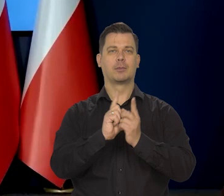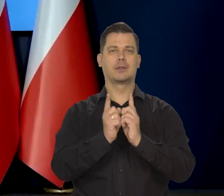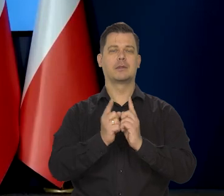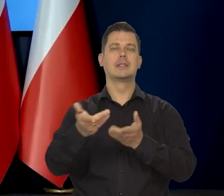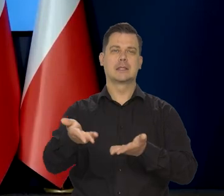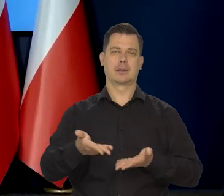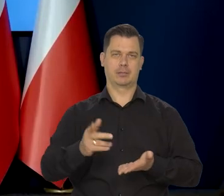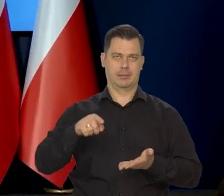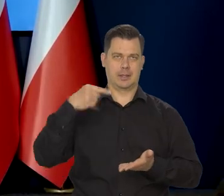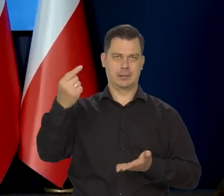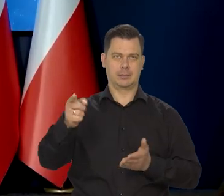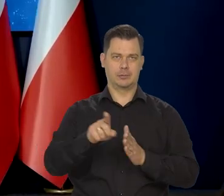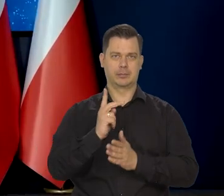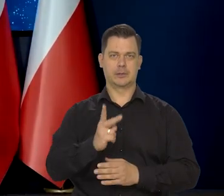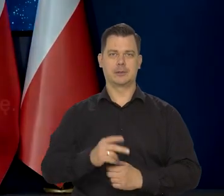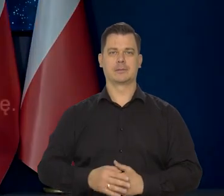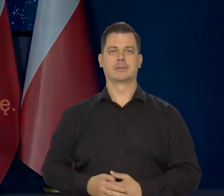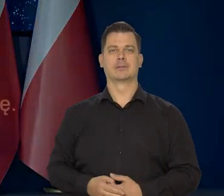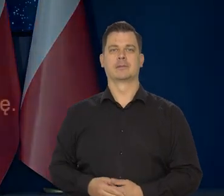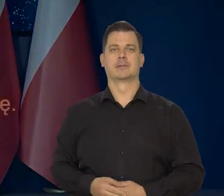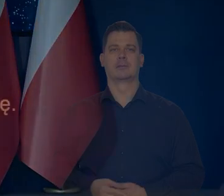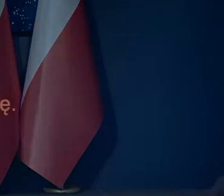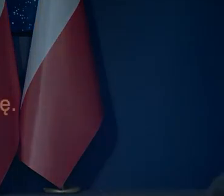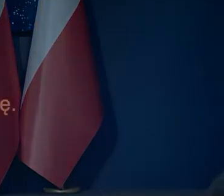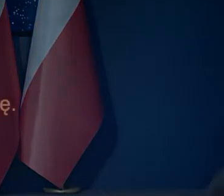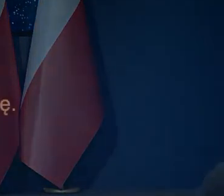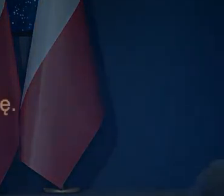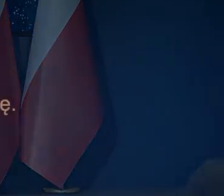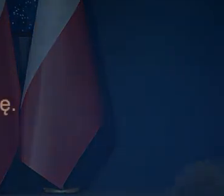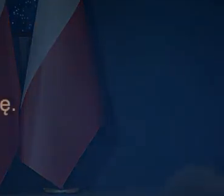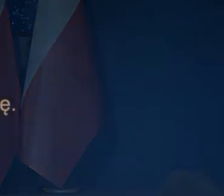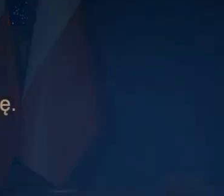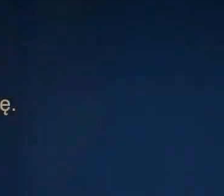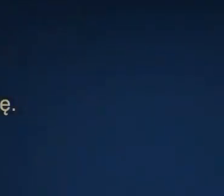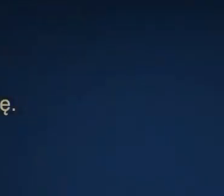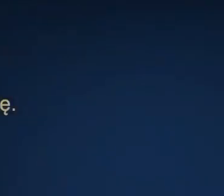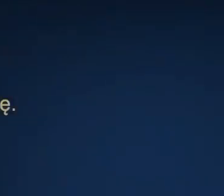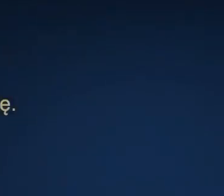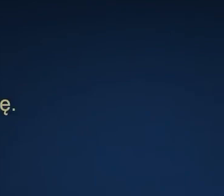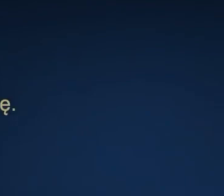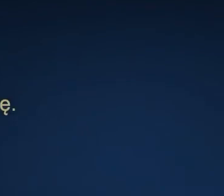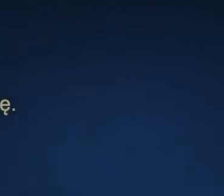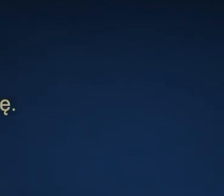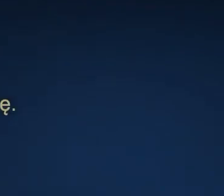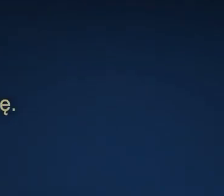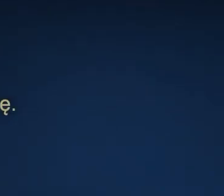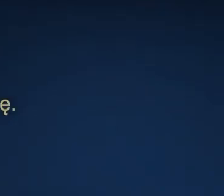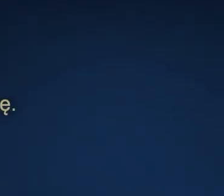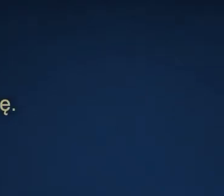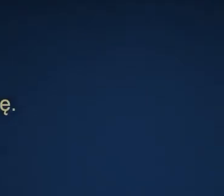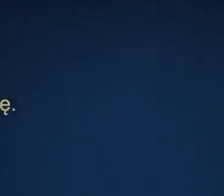Zapraszamy na kolejne do zobaczenia.